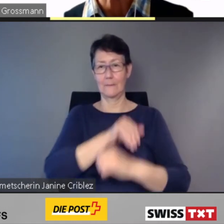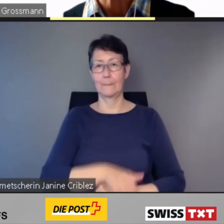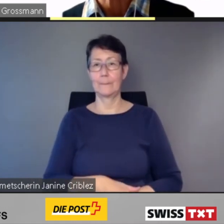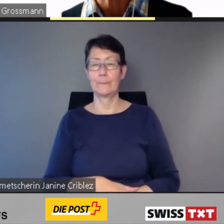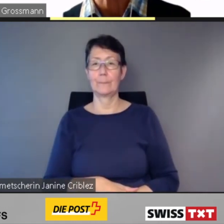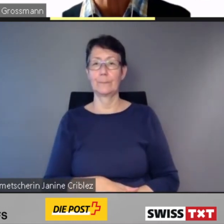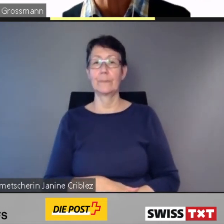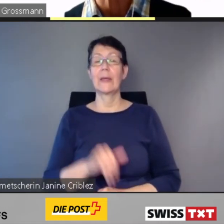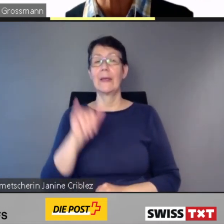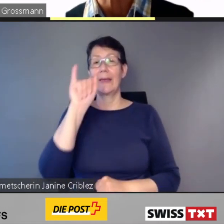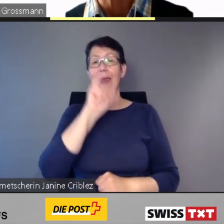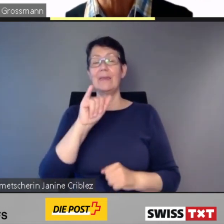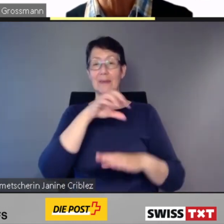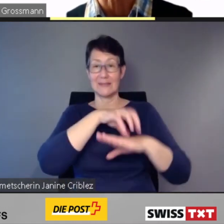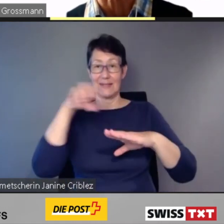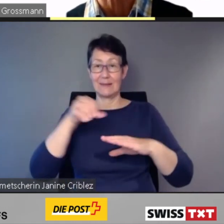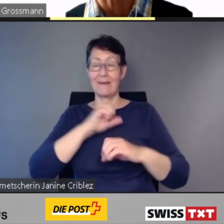Jene nach Deutschland,